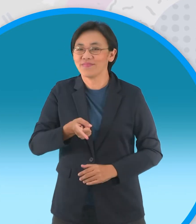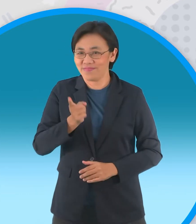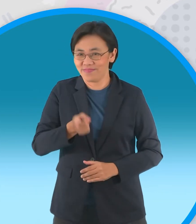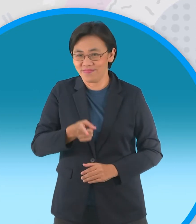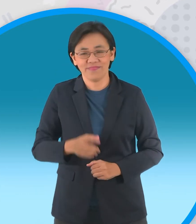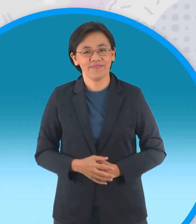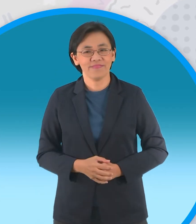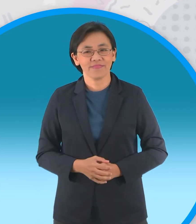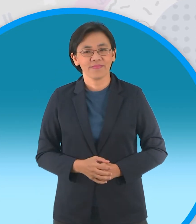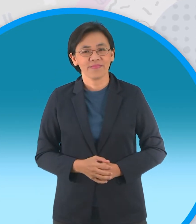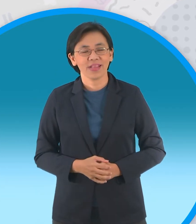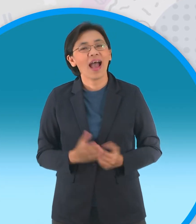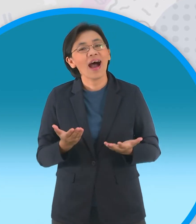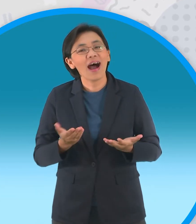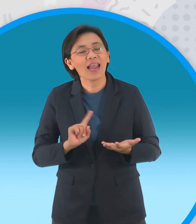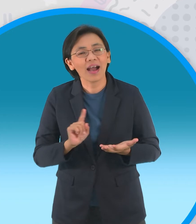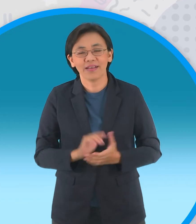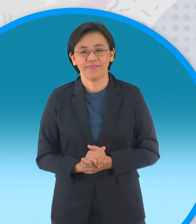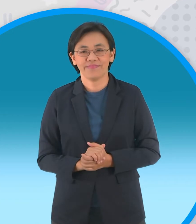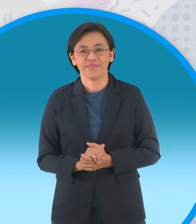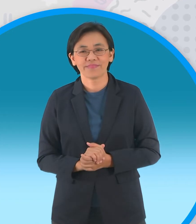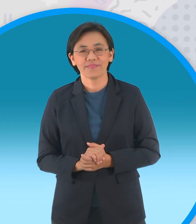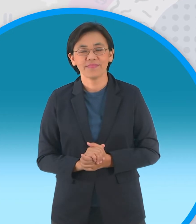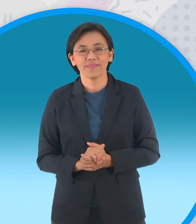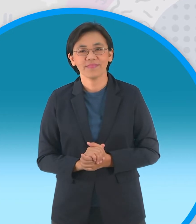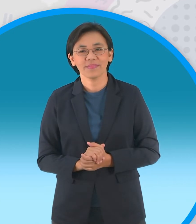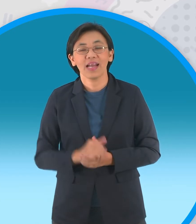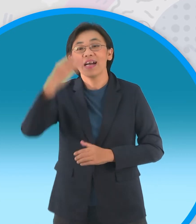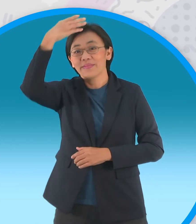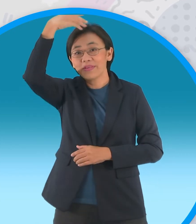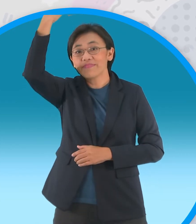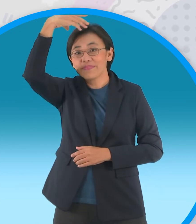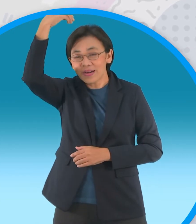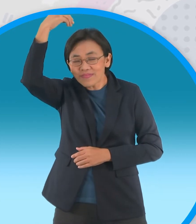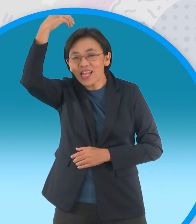และหลังจากนั้นเราก็จะไป พบกับพี่ปอมกันต่อครับมาดูนะครับว่า